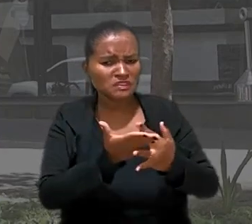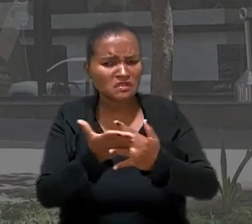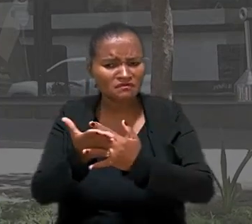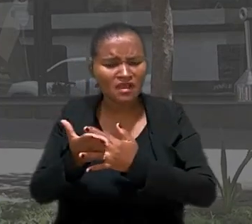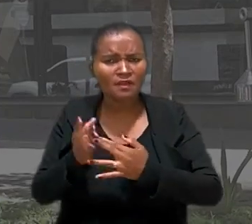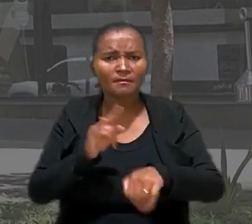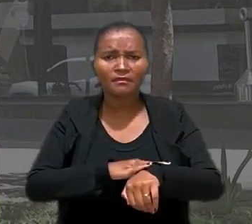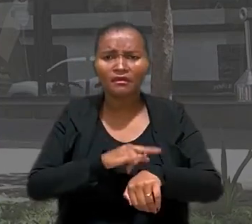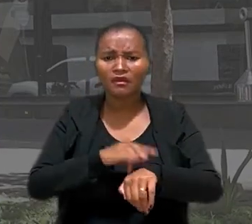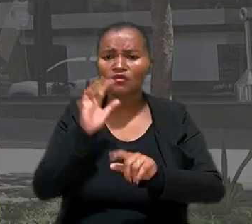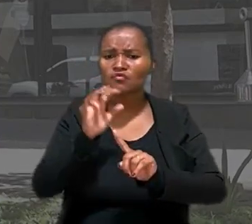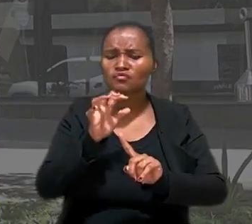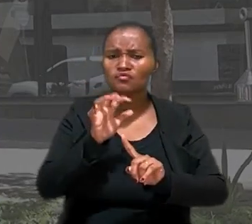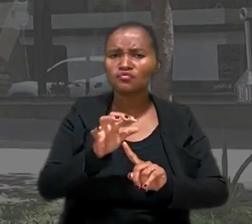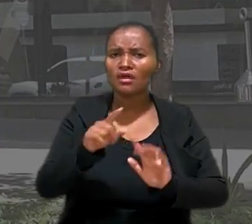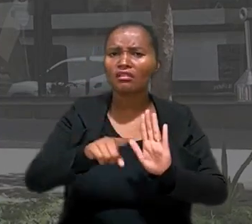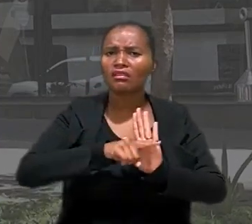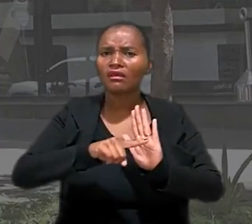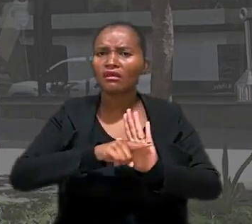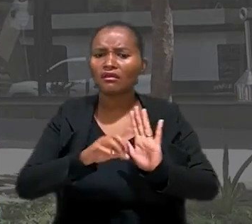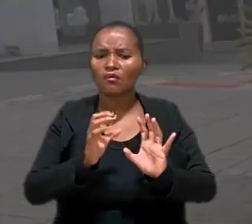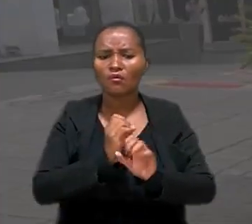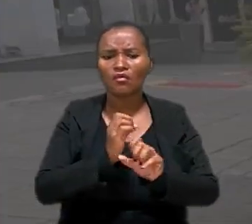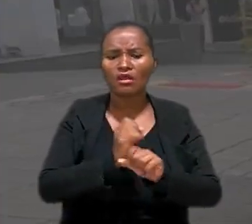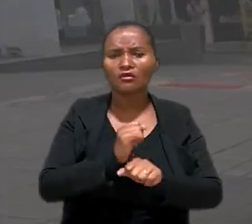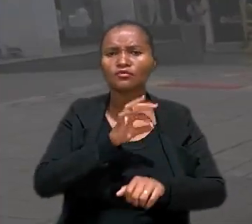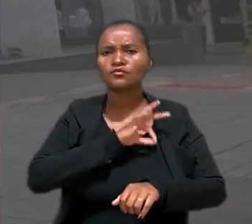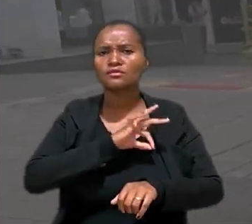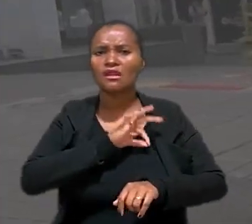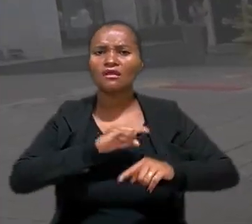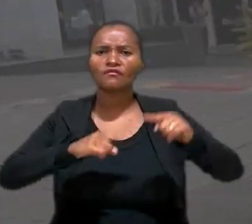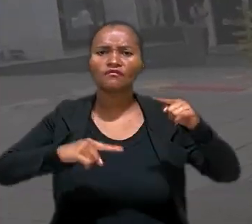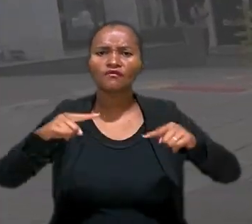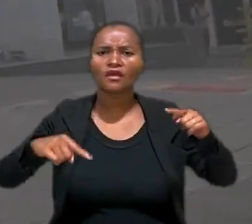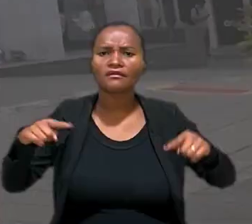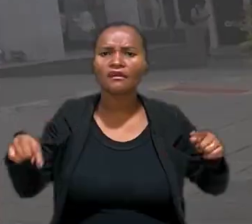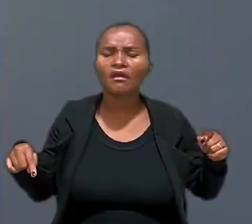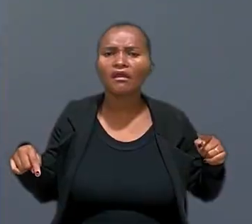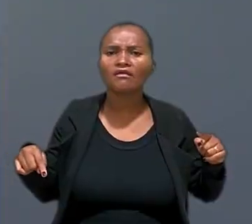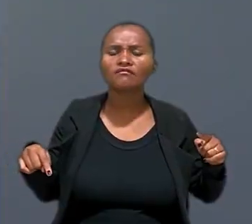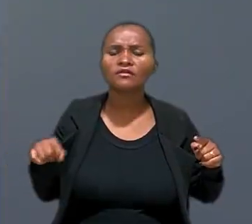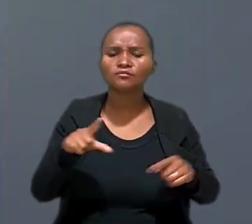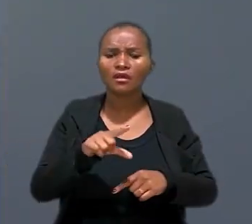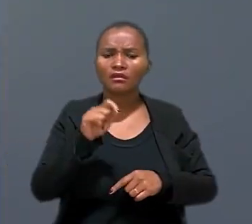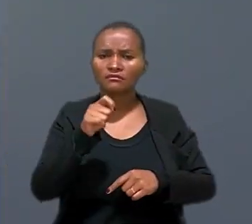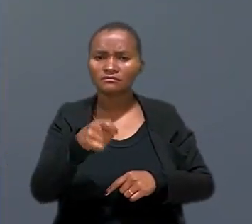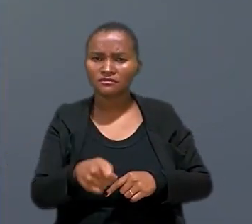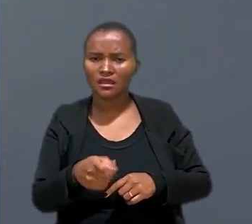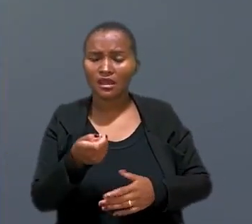banheiro, influenciassem negativamente o cálculo da remuneração variável. De acordo com a decisão, a